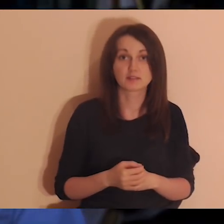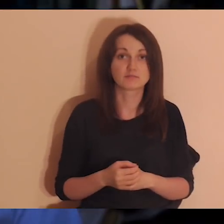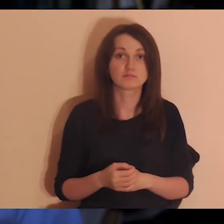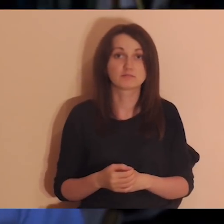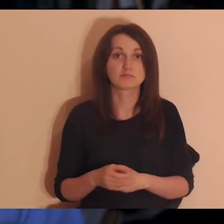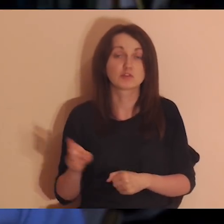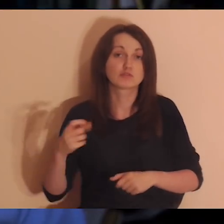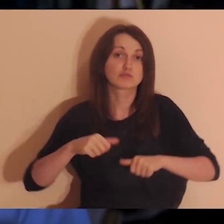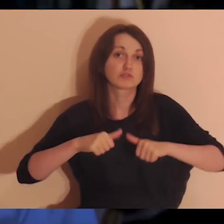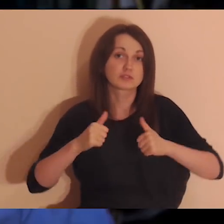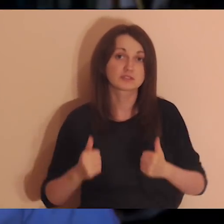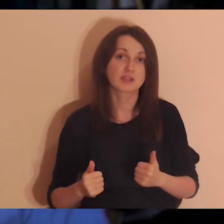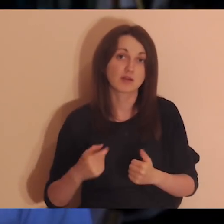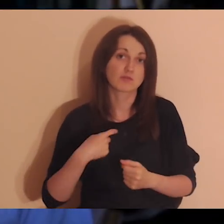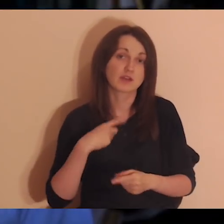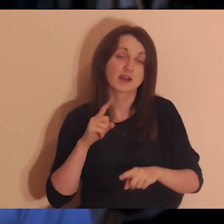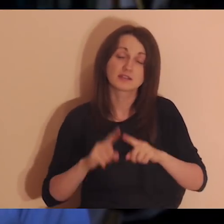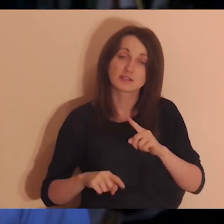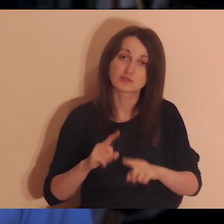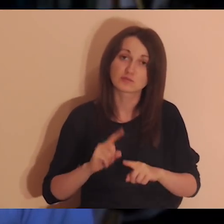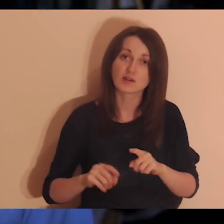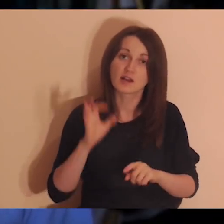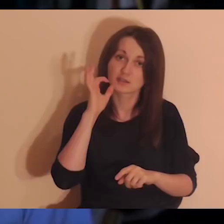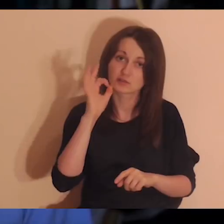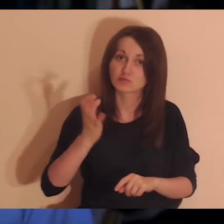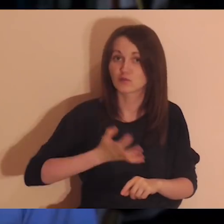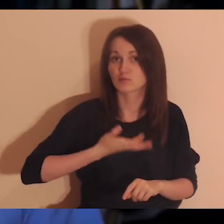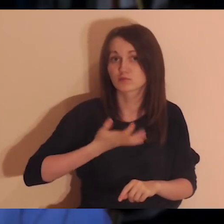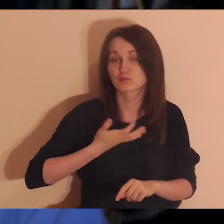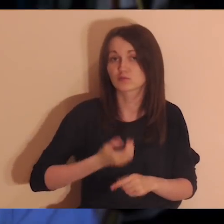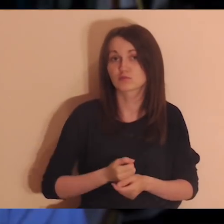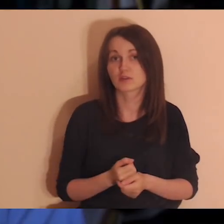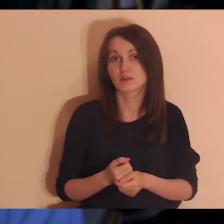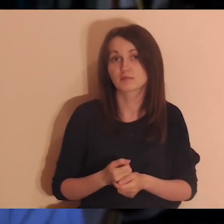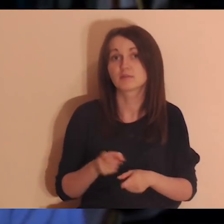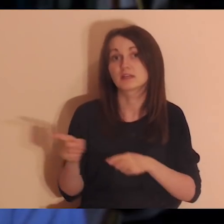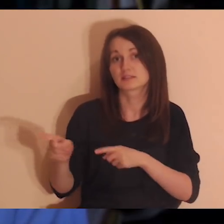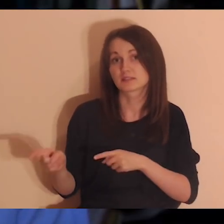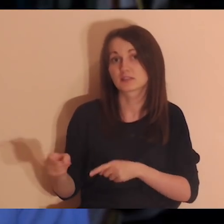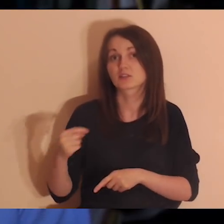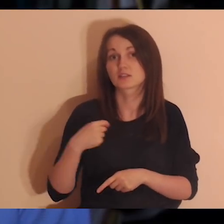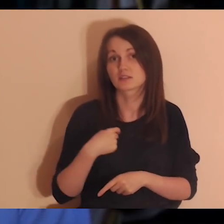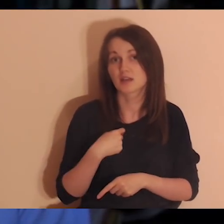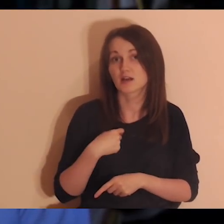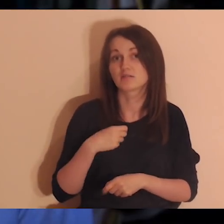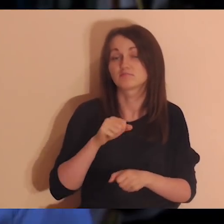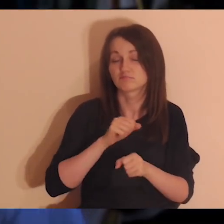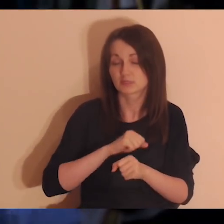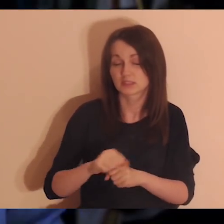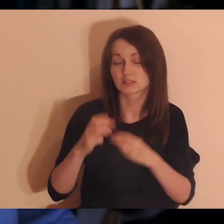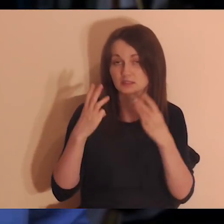Jeśli są albo były takie wydarzenia, że jest jakaś naturalność, swoboda, dobrze się czuję - to jestem ważny.